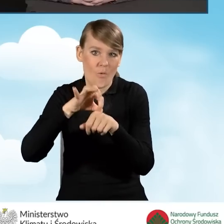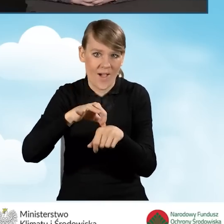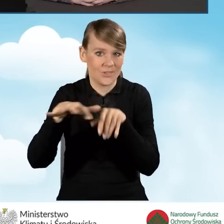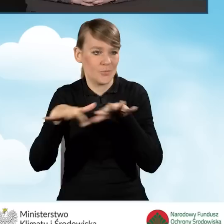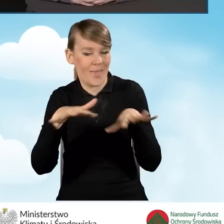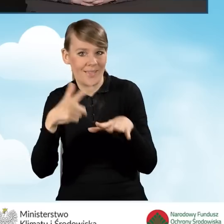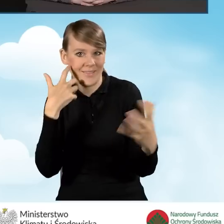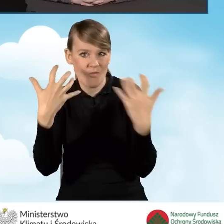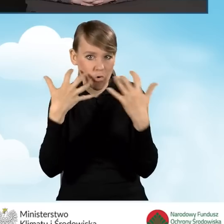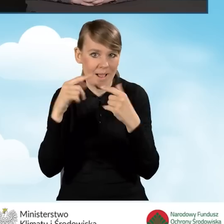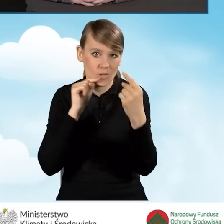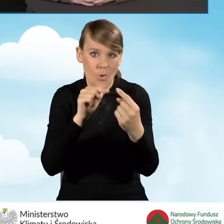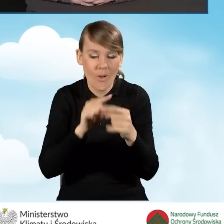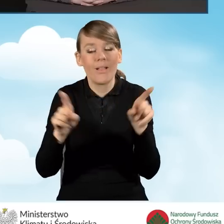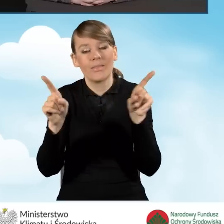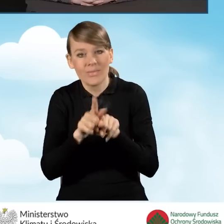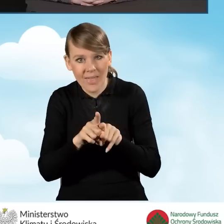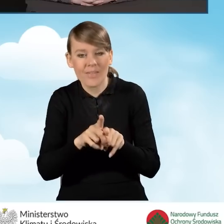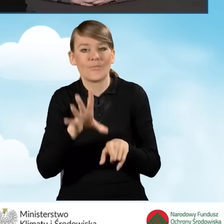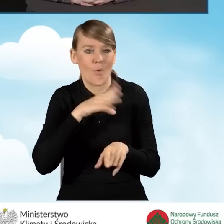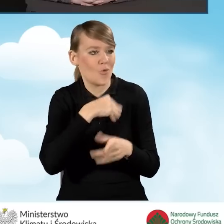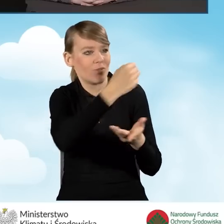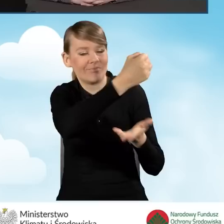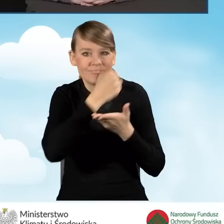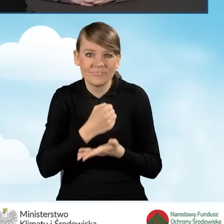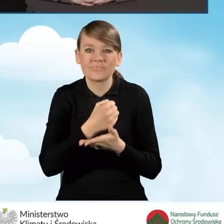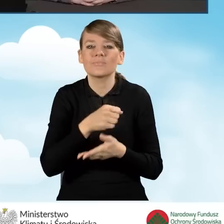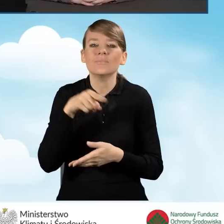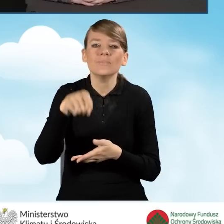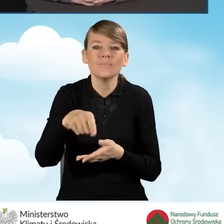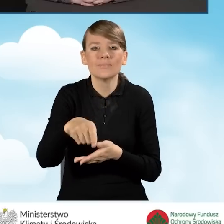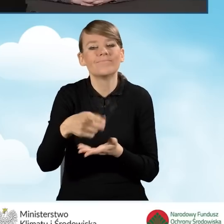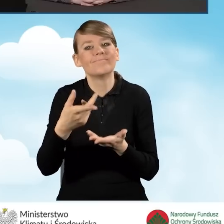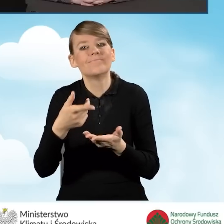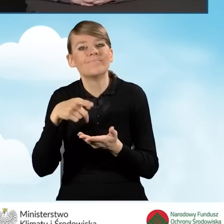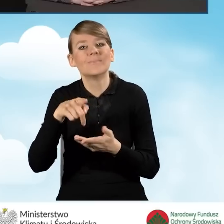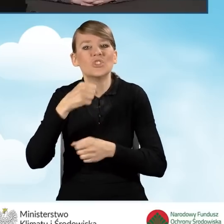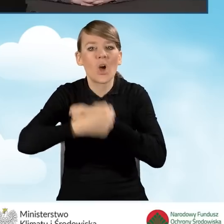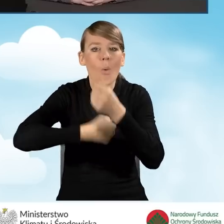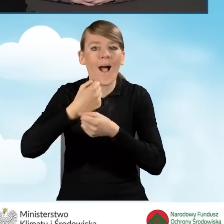a także finansowane są koszty z zakresu działań edukacyjno-informacyjnych,